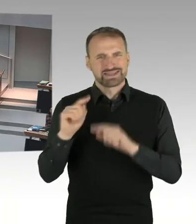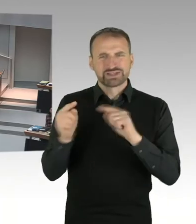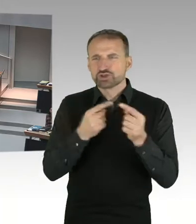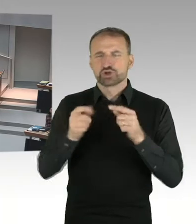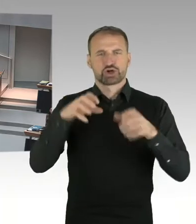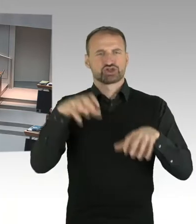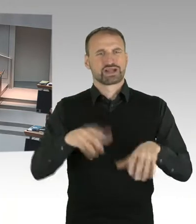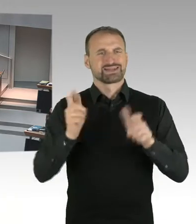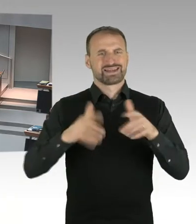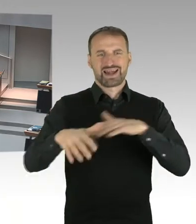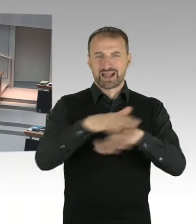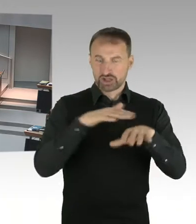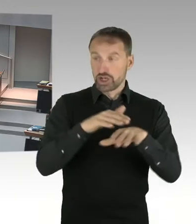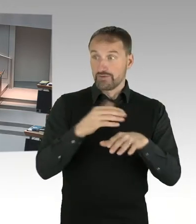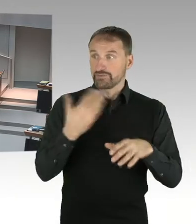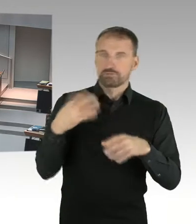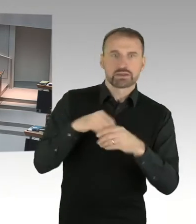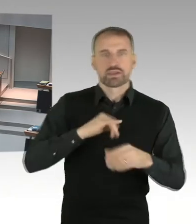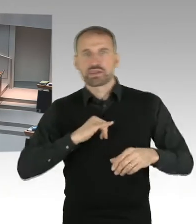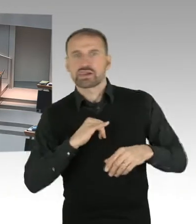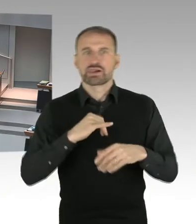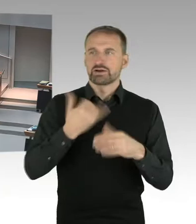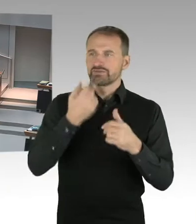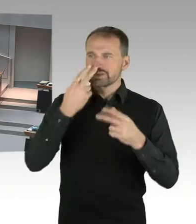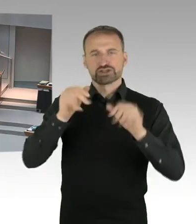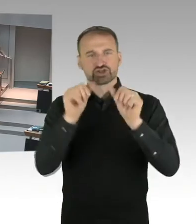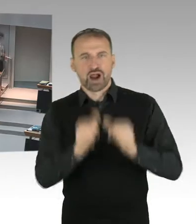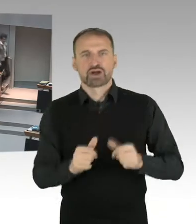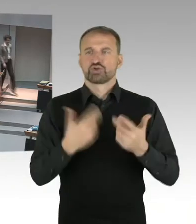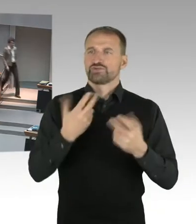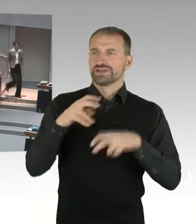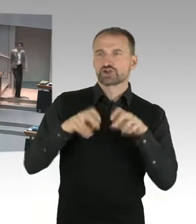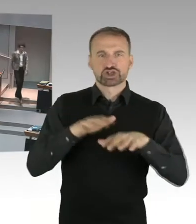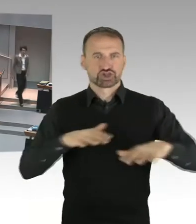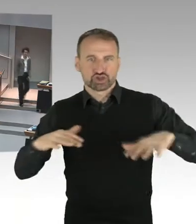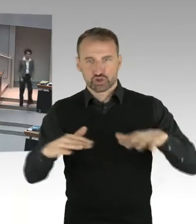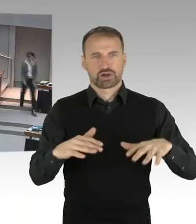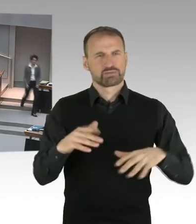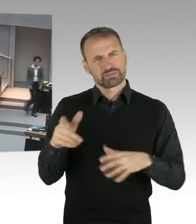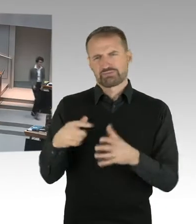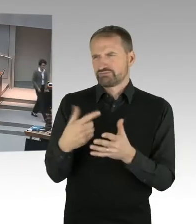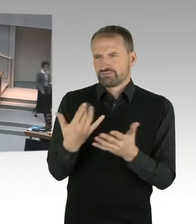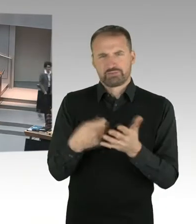(Sprecherwechsel) Also zu Letzterem fühle ich mich nicht berufen, weil ich Stadtentwicklungssenatorin bin und dafür da bin, städtebauliche Ziele des Landes,